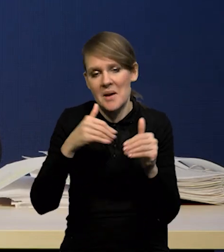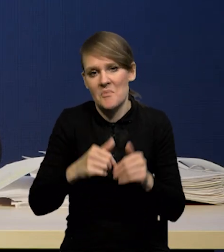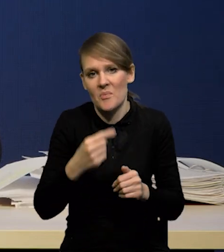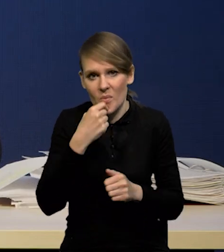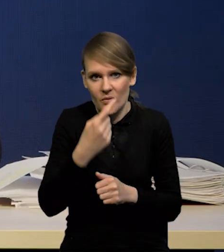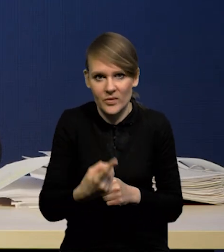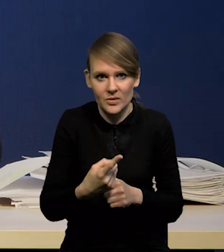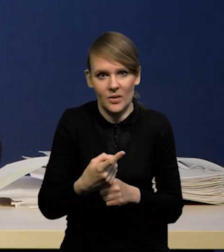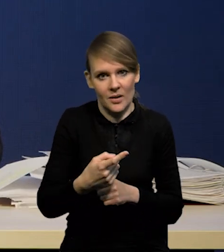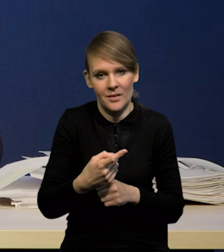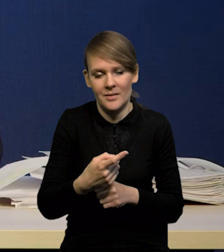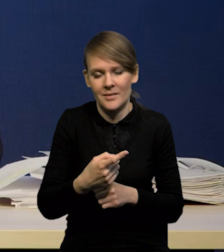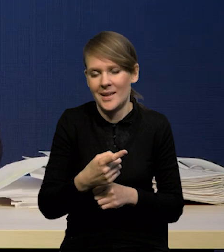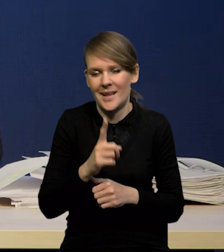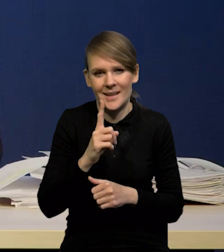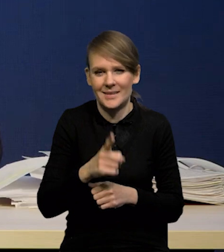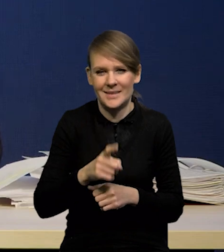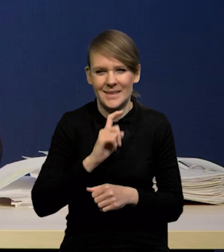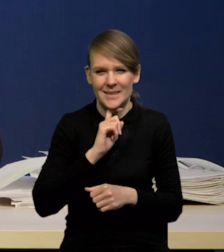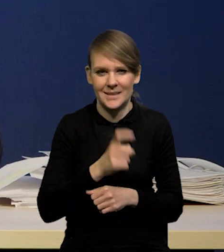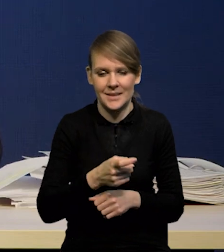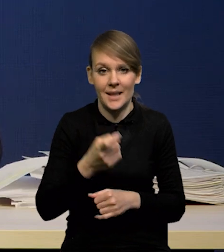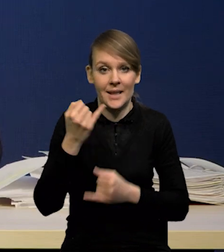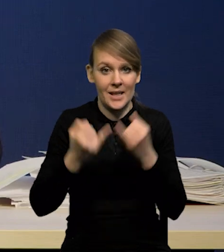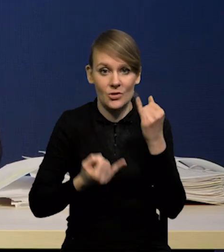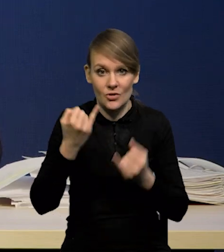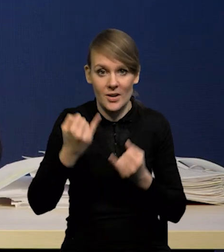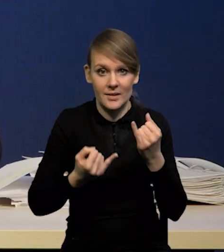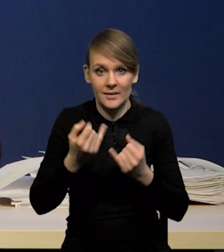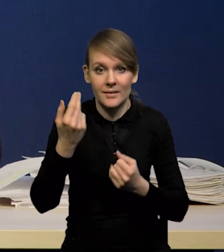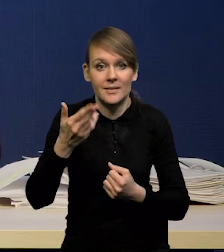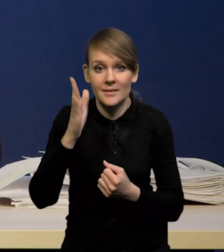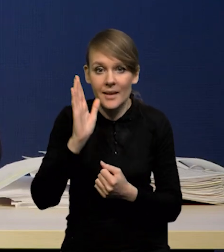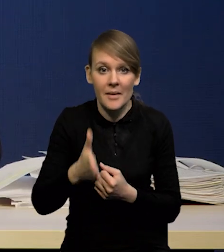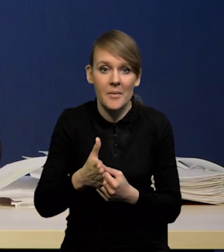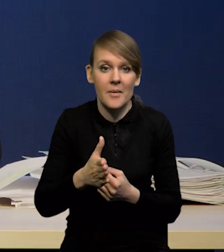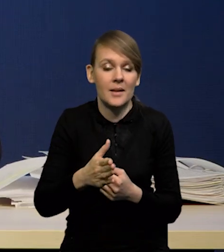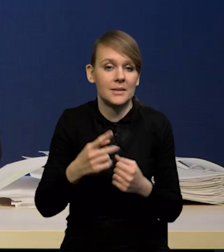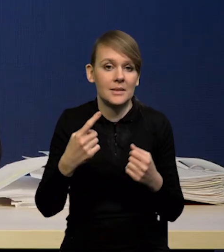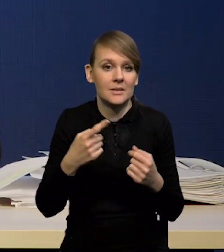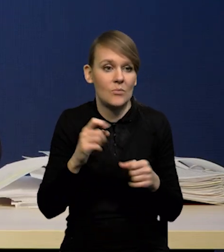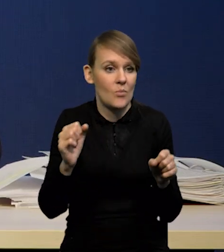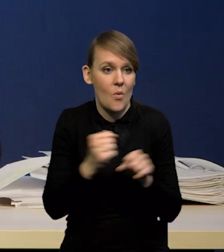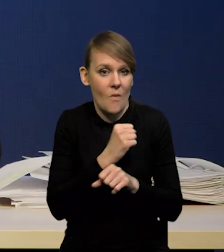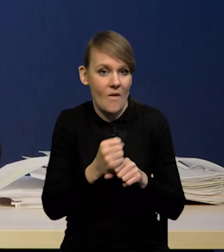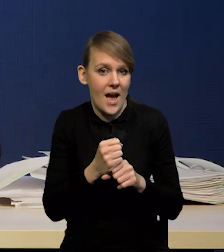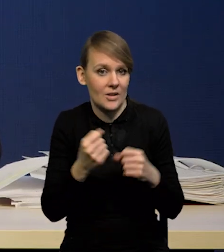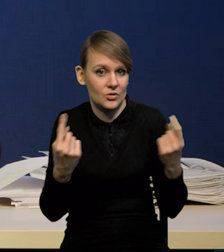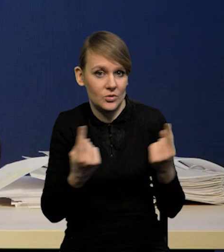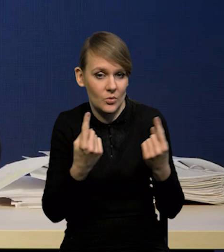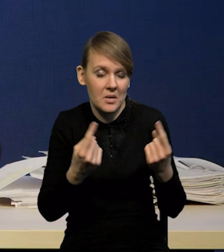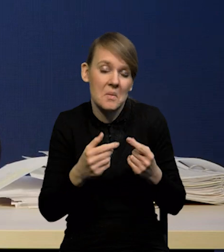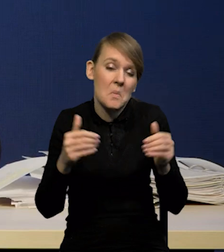Jeżeli, co bardzo wątpliwe, nie będzie jakiegoś drastycznego scenariusza, no to po prostu może być mniej kredytu,